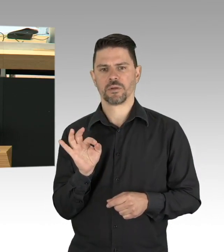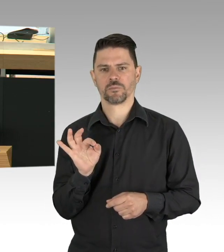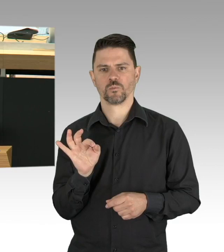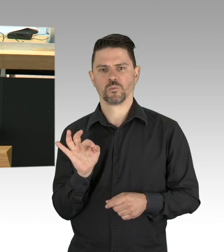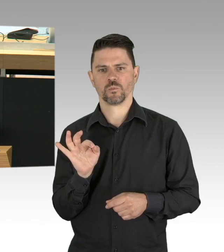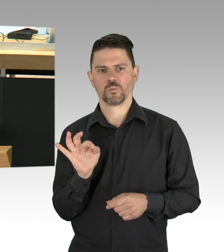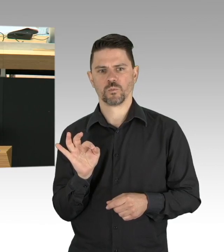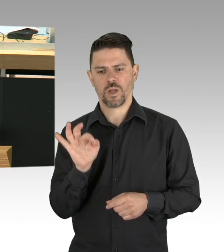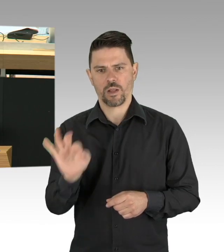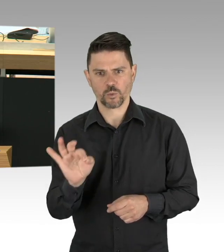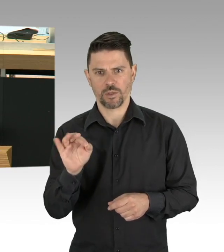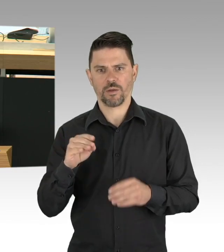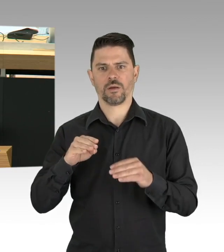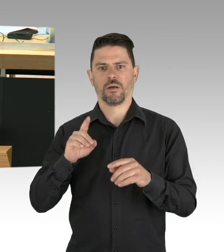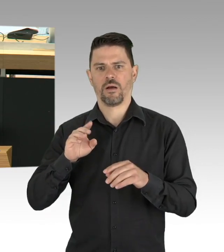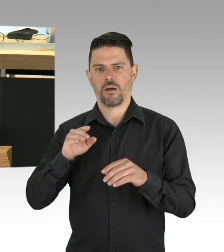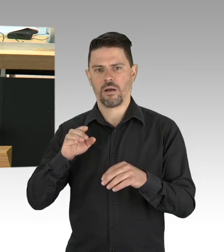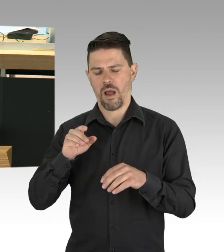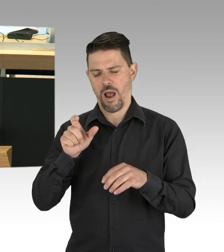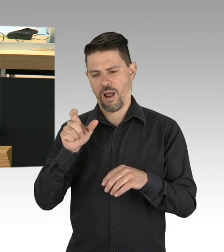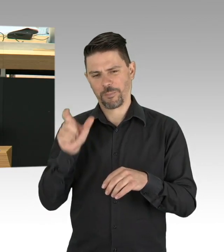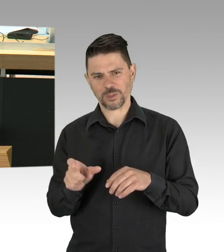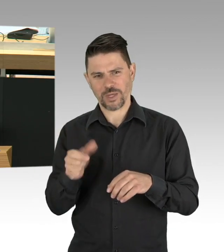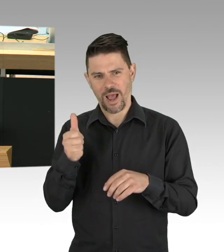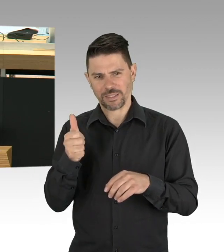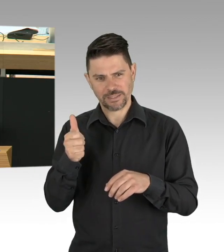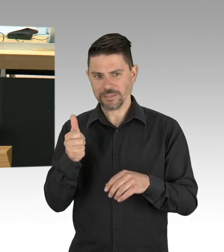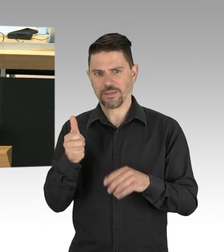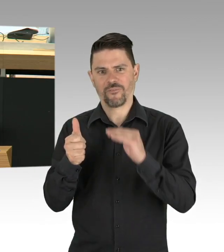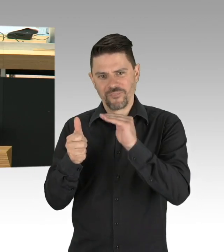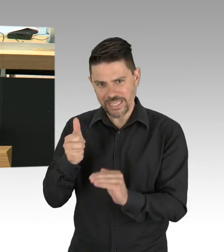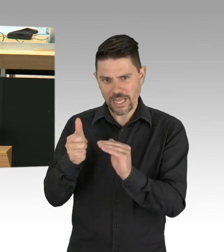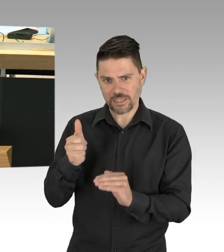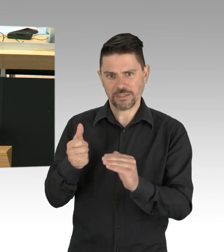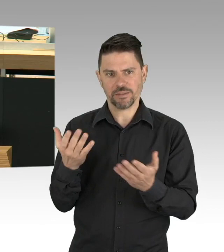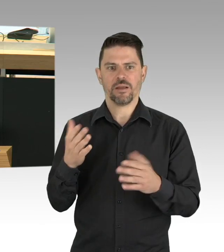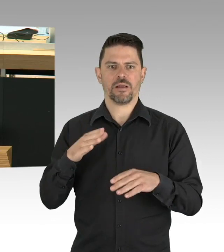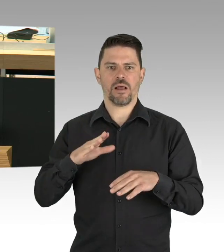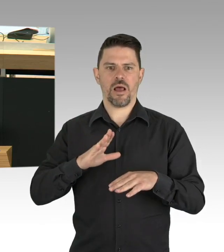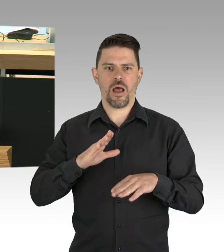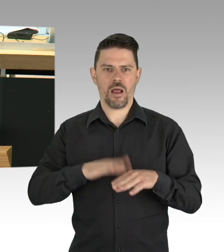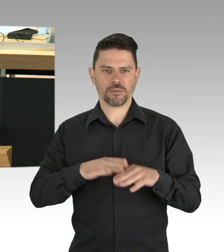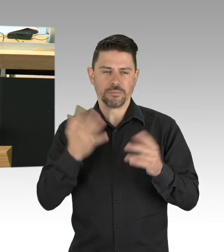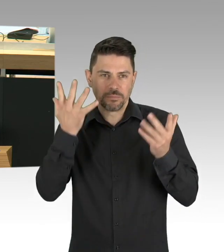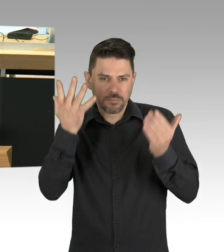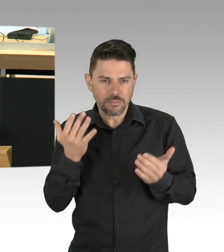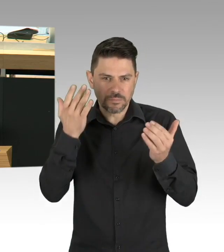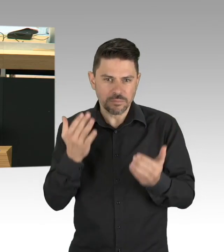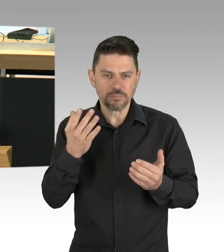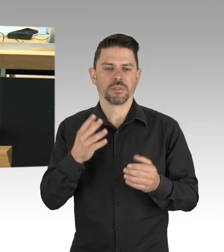in der 13. Kalenderwoche bei 191 Neumeldungen und bei 179 in der 14. Kalenderwoche.